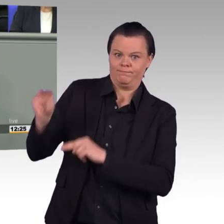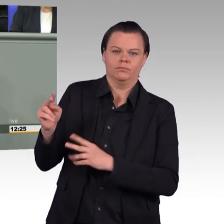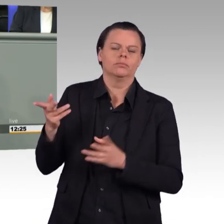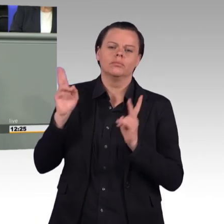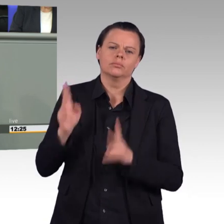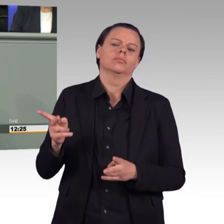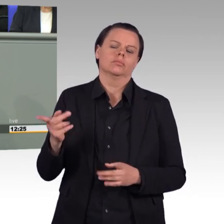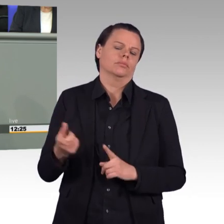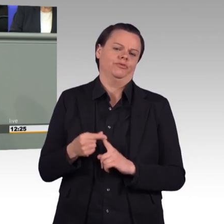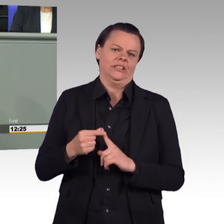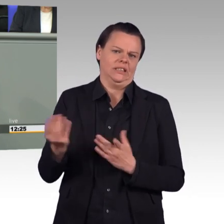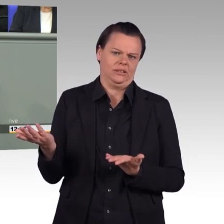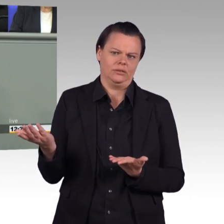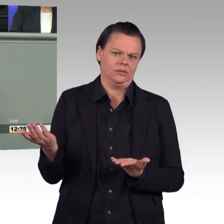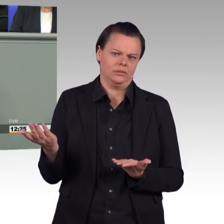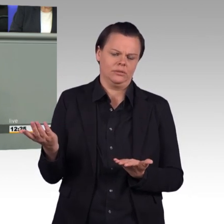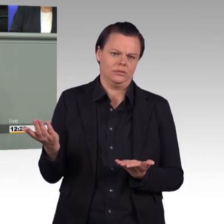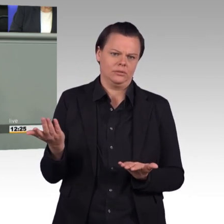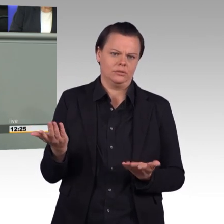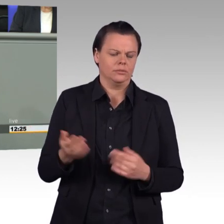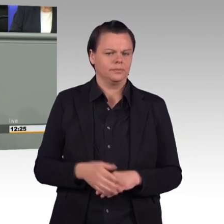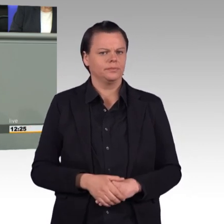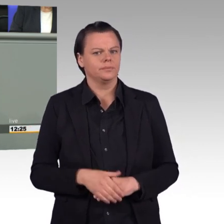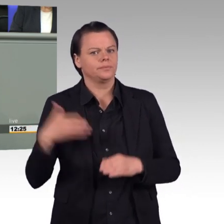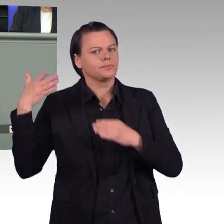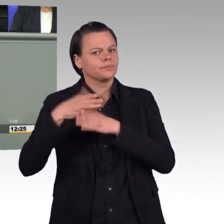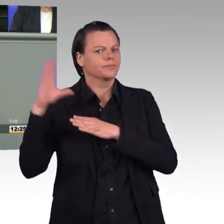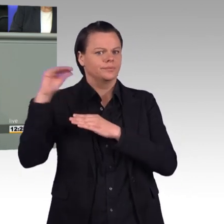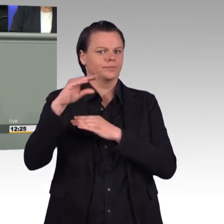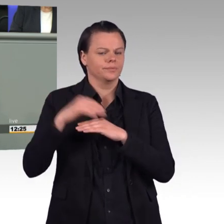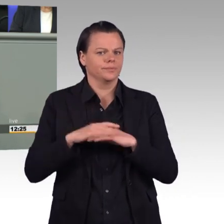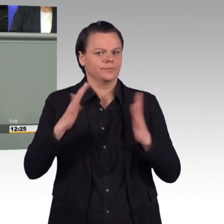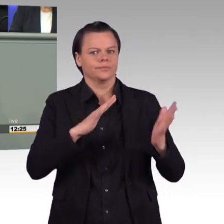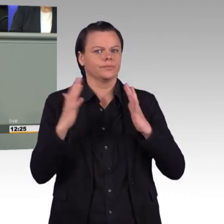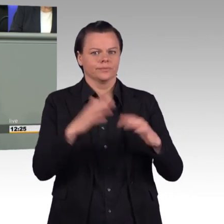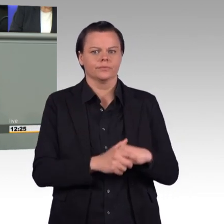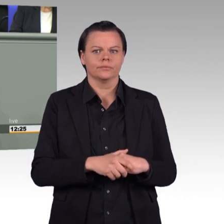kommen wir zum Gesetz selbst. Liebe Kolleginnen und Kollegen, es war richtig, die Wehrpflicht zu beenden.